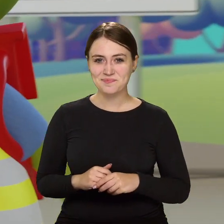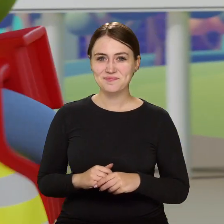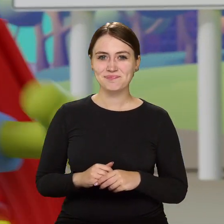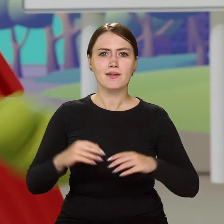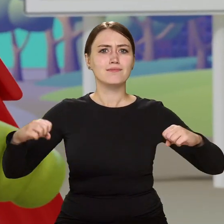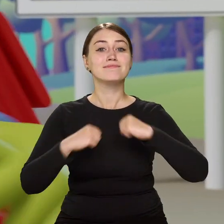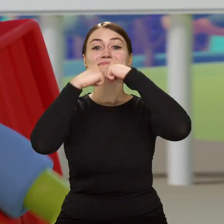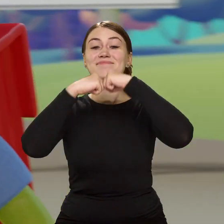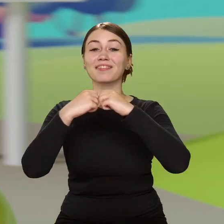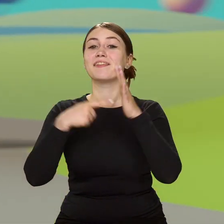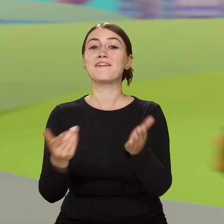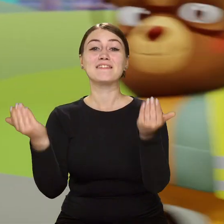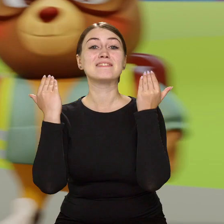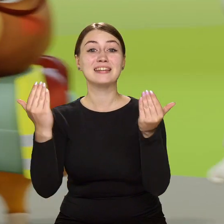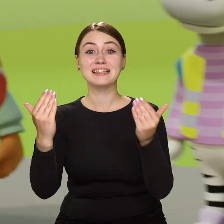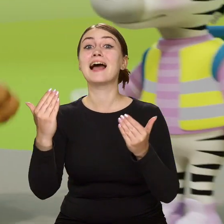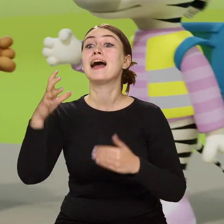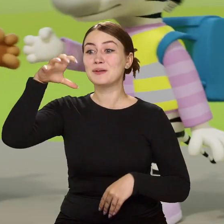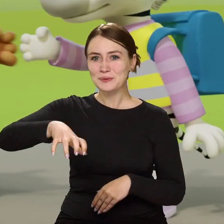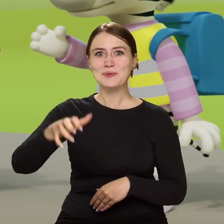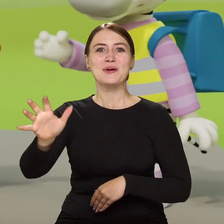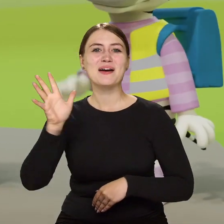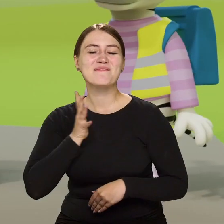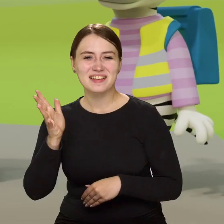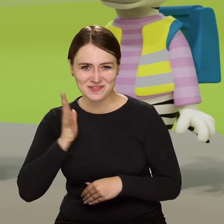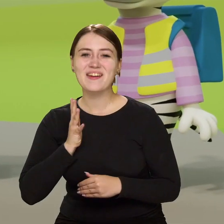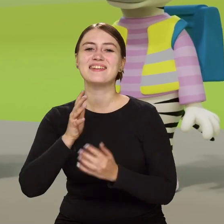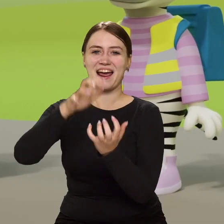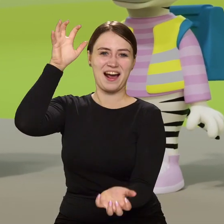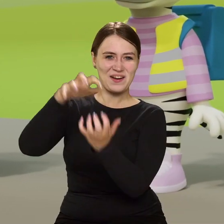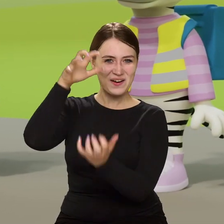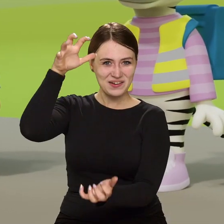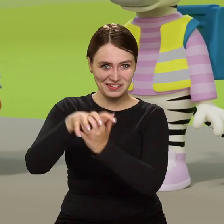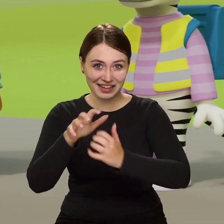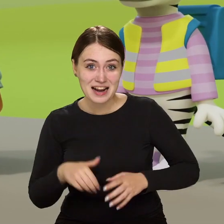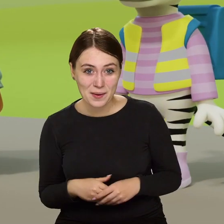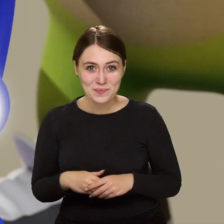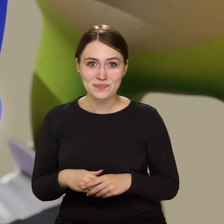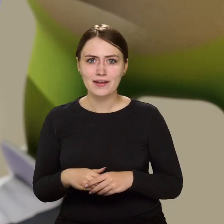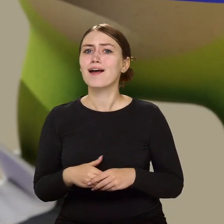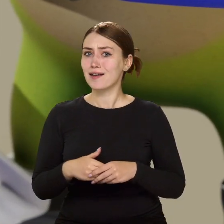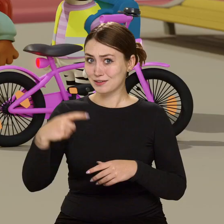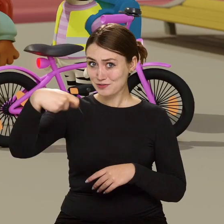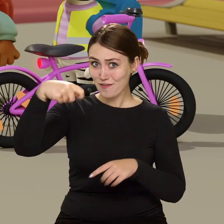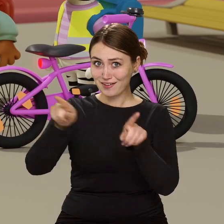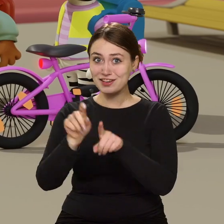Przybij żółwika, bo tak Cię wita bezpieczna ekipa krokodylka Tirka. Dzwonek i światła z przodu?